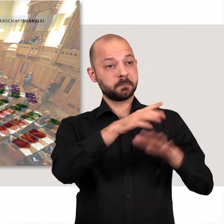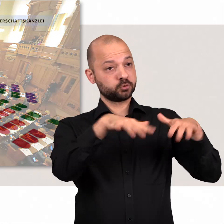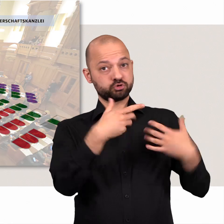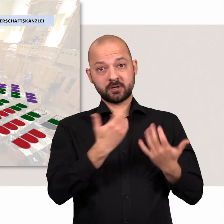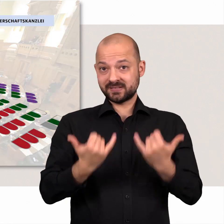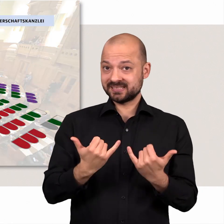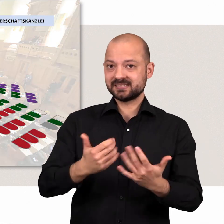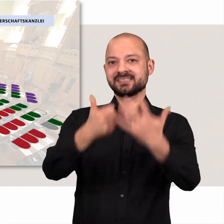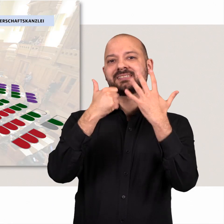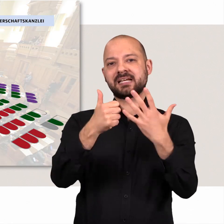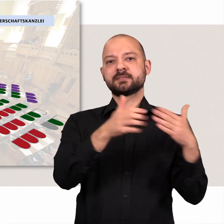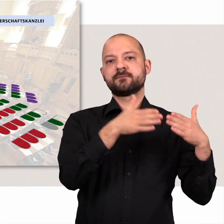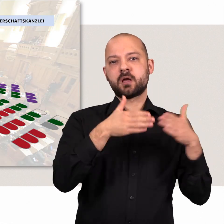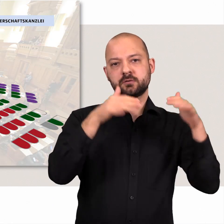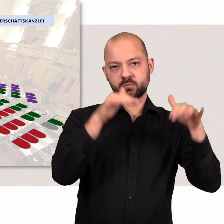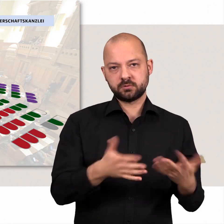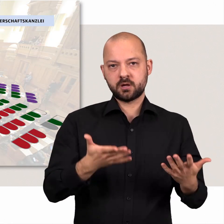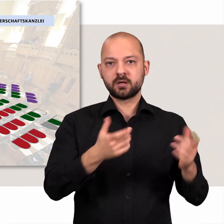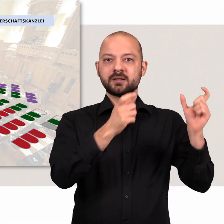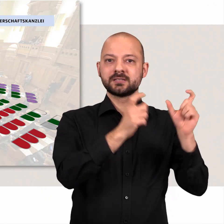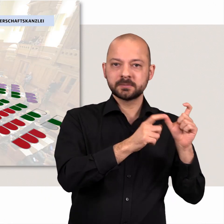Derzeit gibt es in der Bürgerschaft sechs Fraktionen.